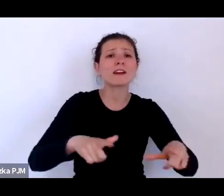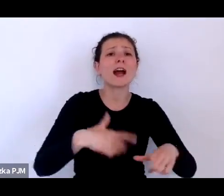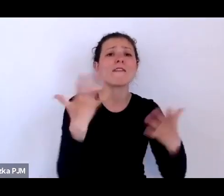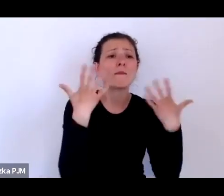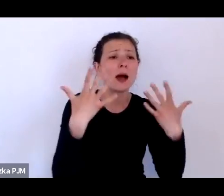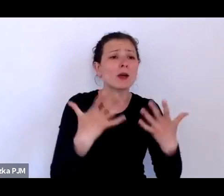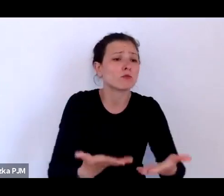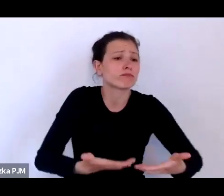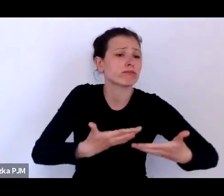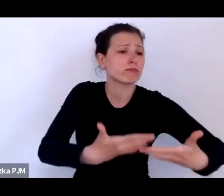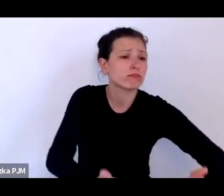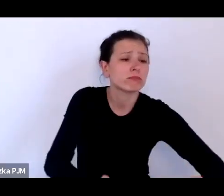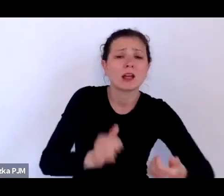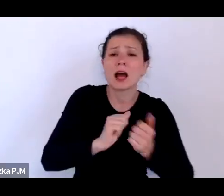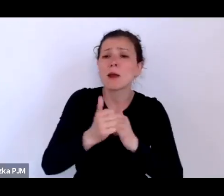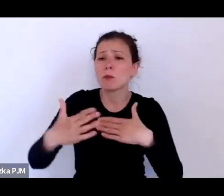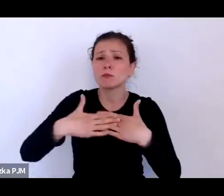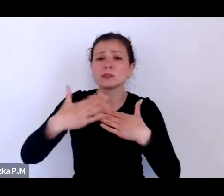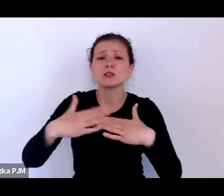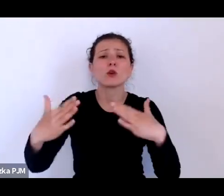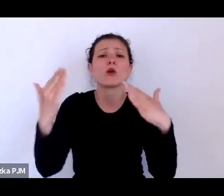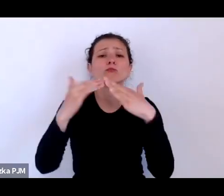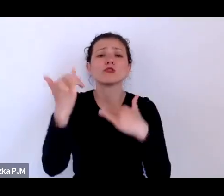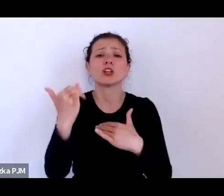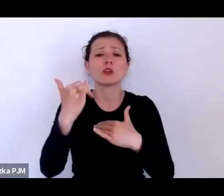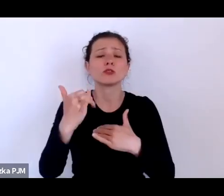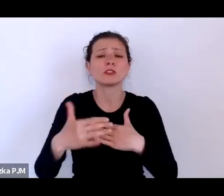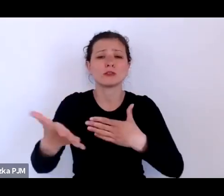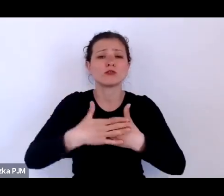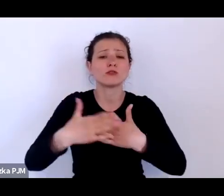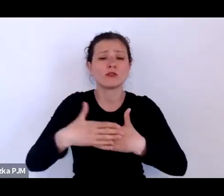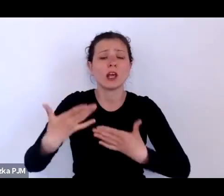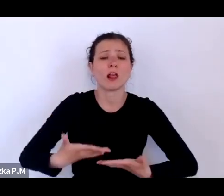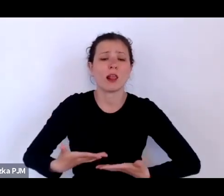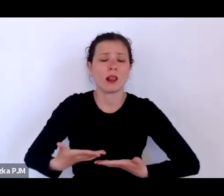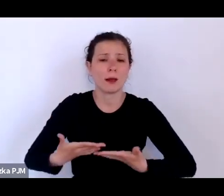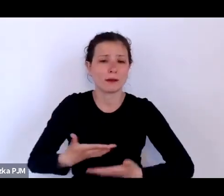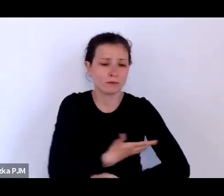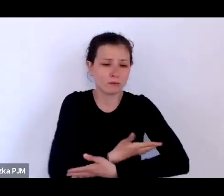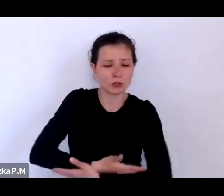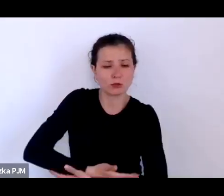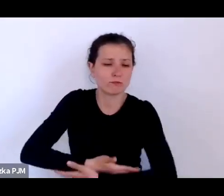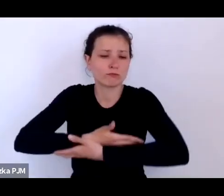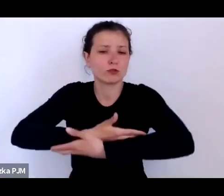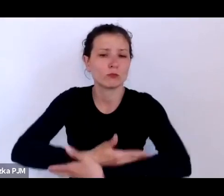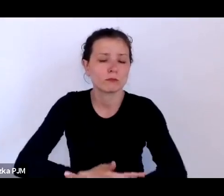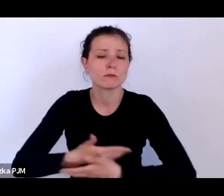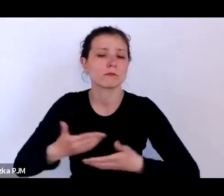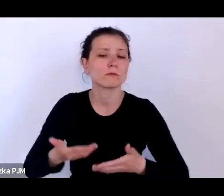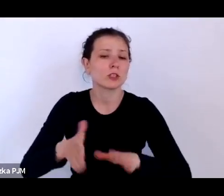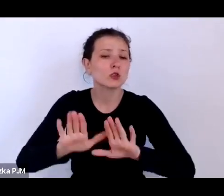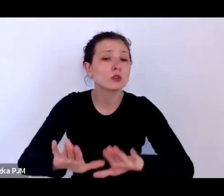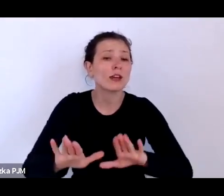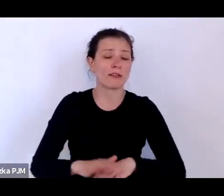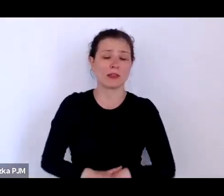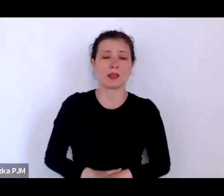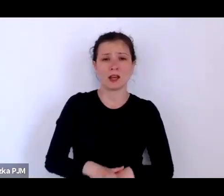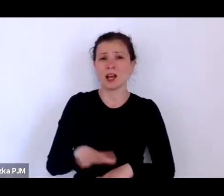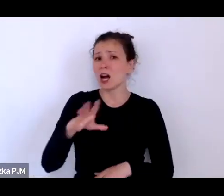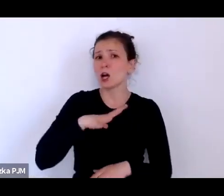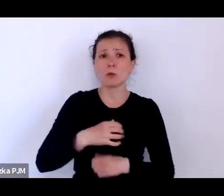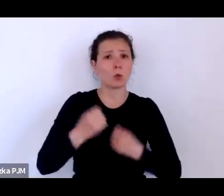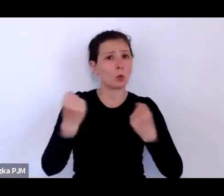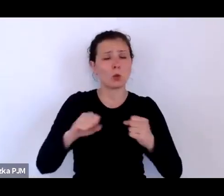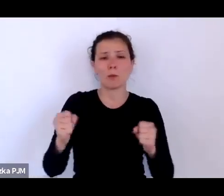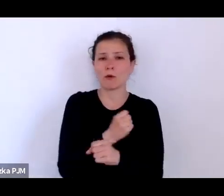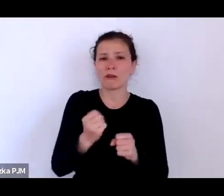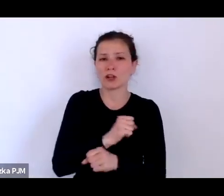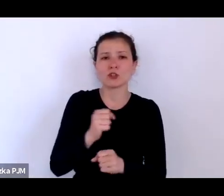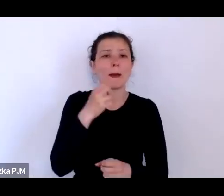To był bardzo poważny problem społeczny i – co ciekawe